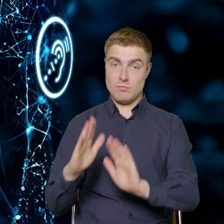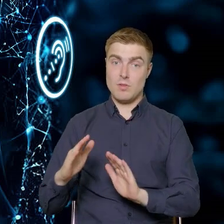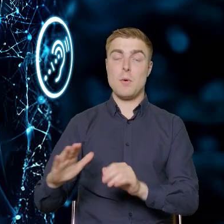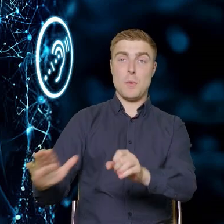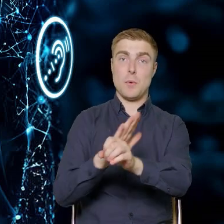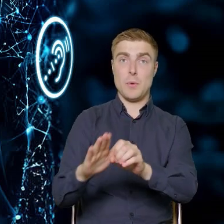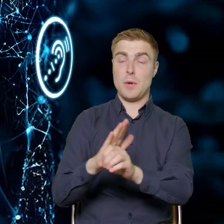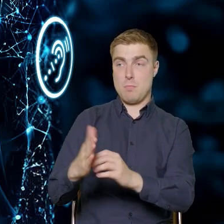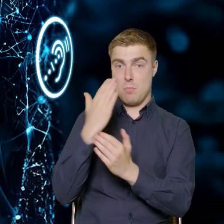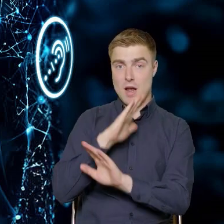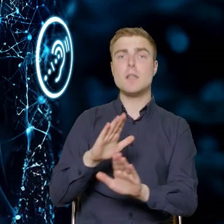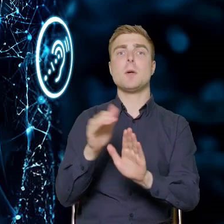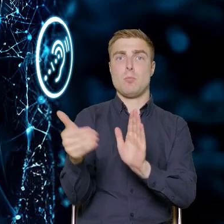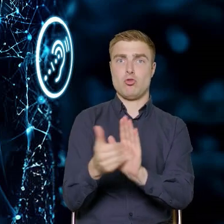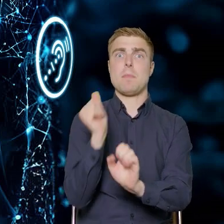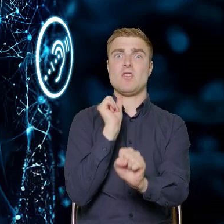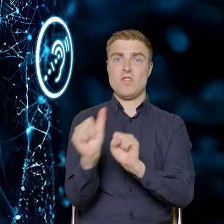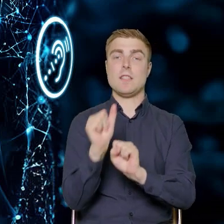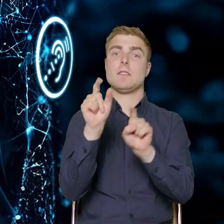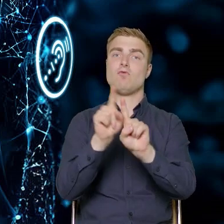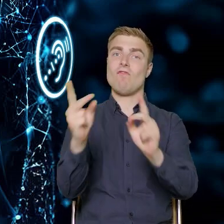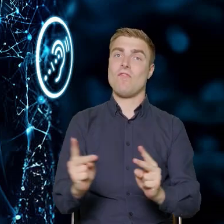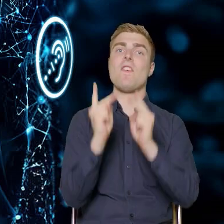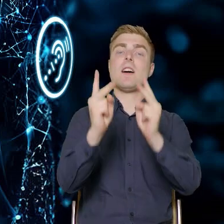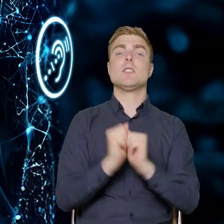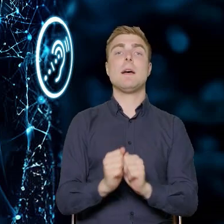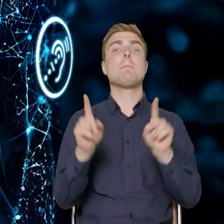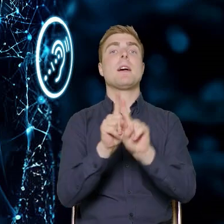że te potrzeby są i są bardzo ważne. Z drugiej strony jako Departament